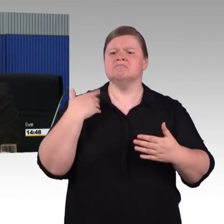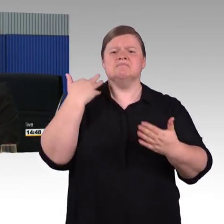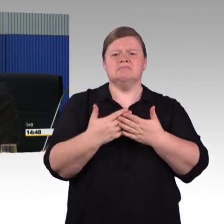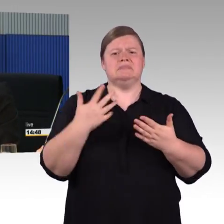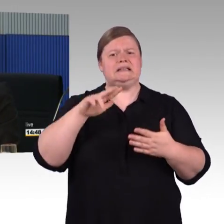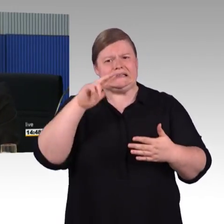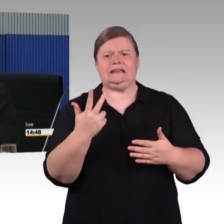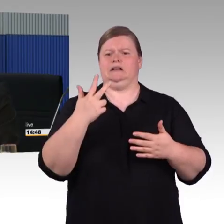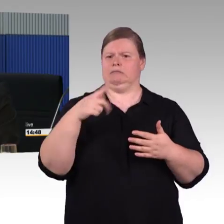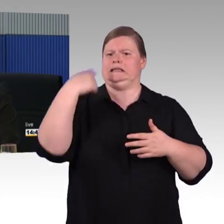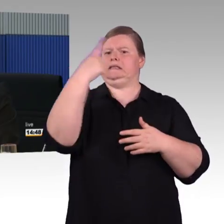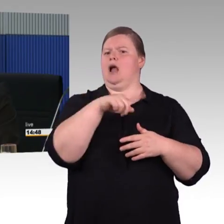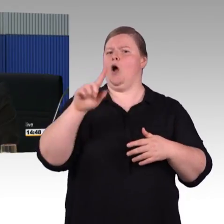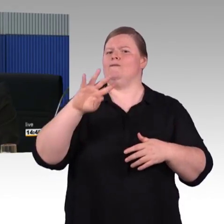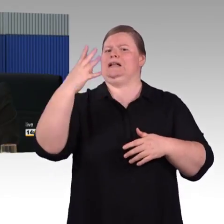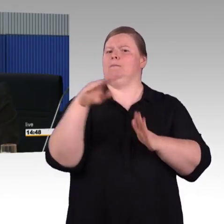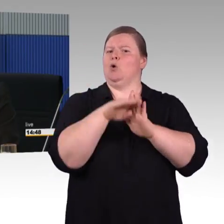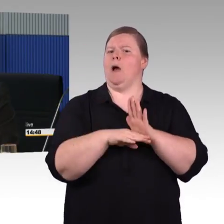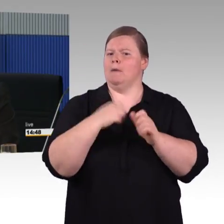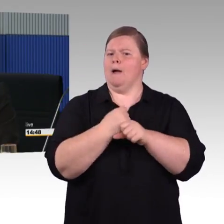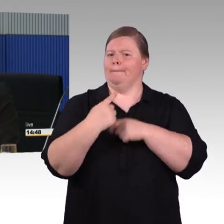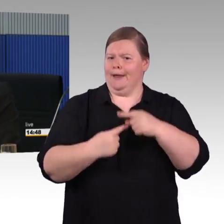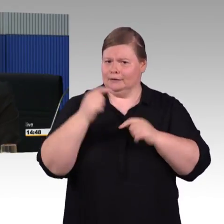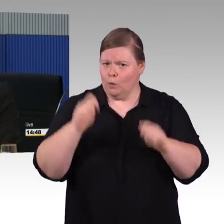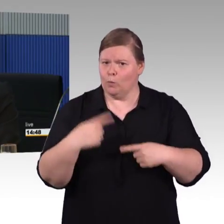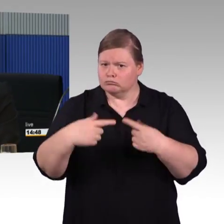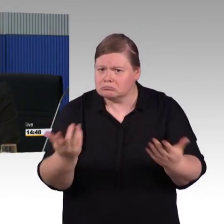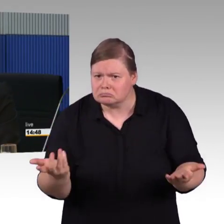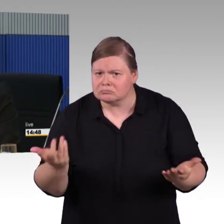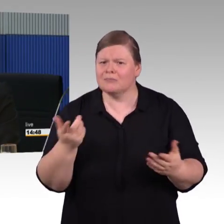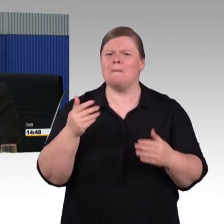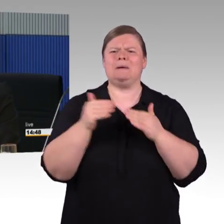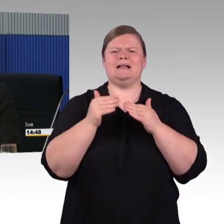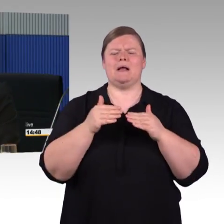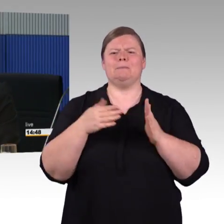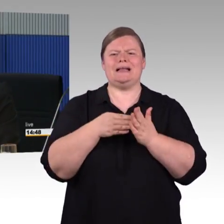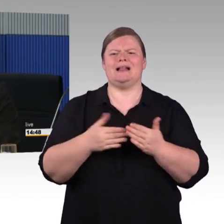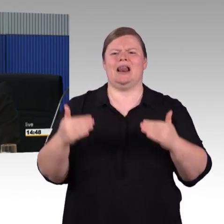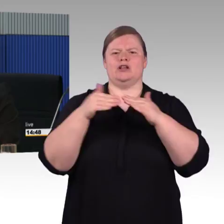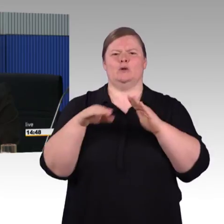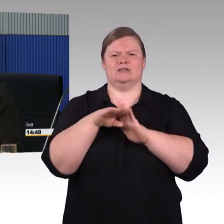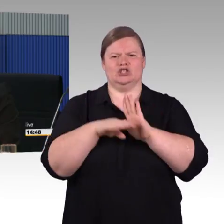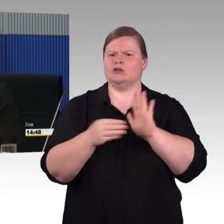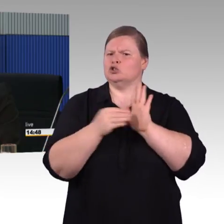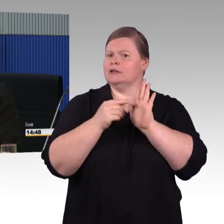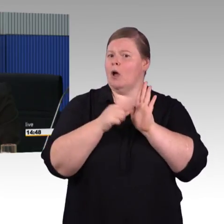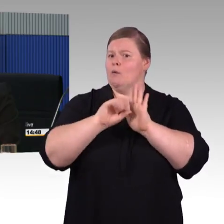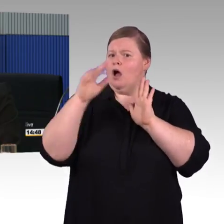dass für die neuen Fernverkehrszüge eine fahrzeuggebundene Einstiegshilfe bestellt wird. Das ist mit den Betroffenenverbänden im ersten Programm